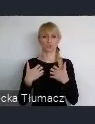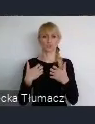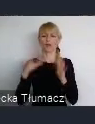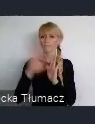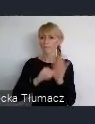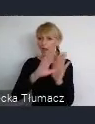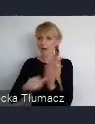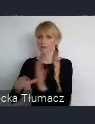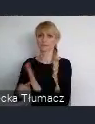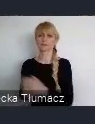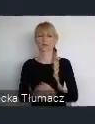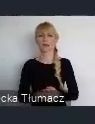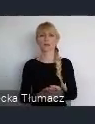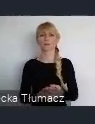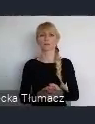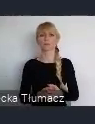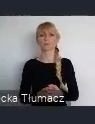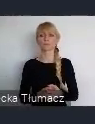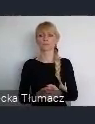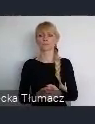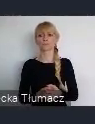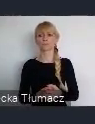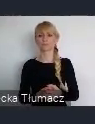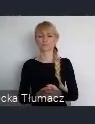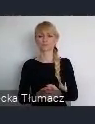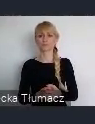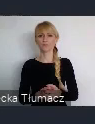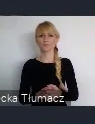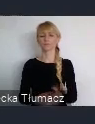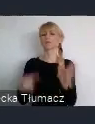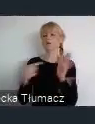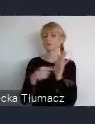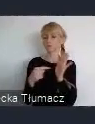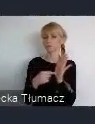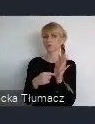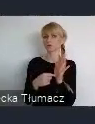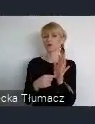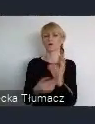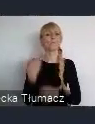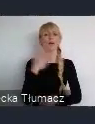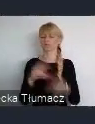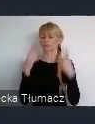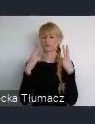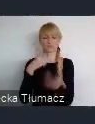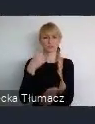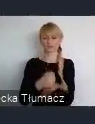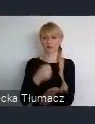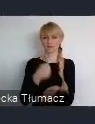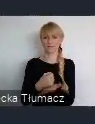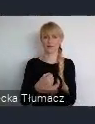Ale życia generalnie na kóli ziemskiej i to jest element który,